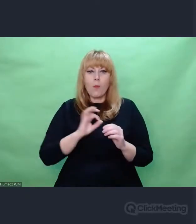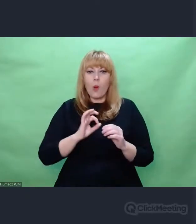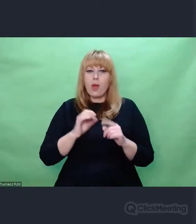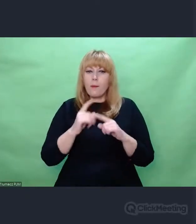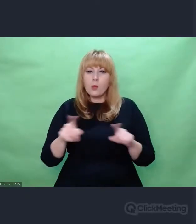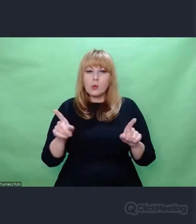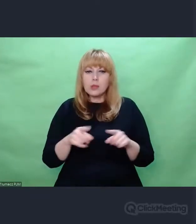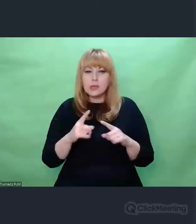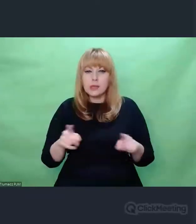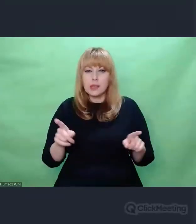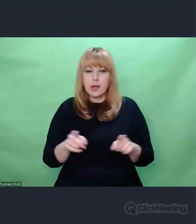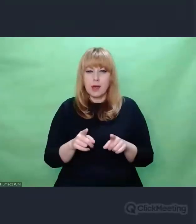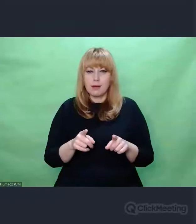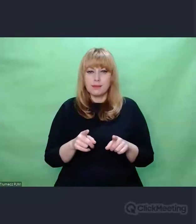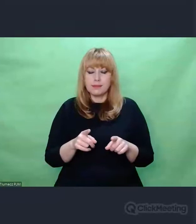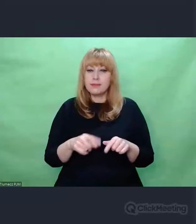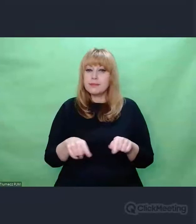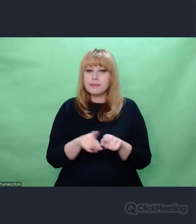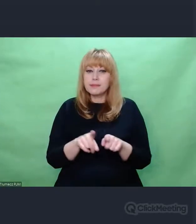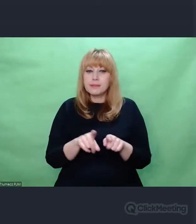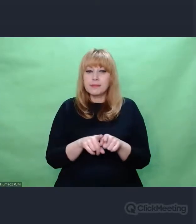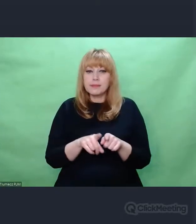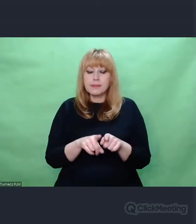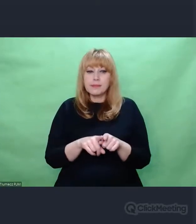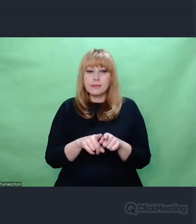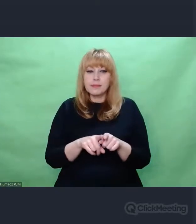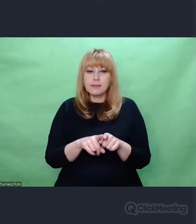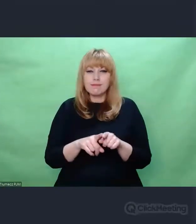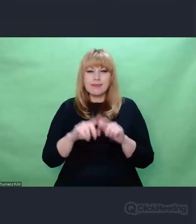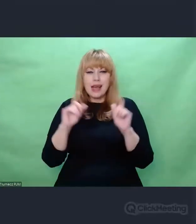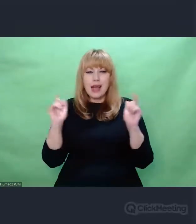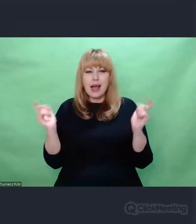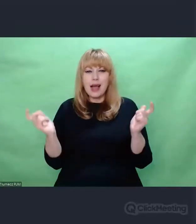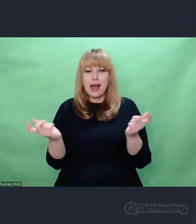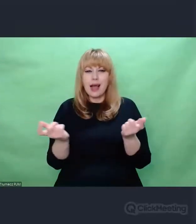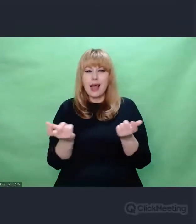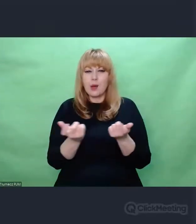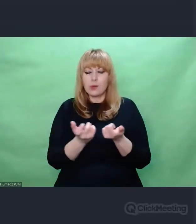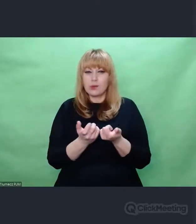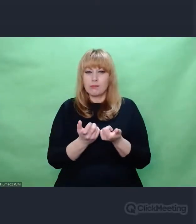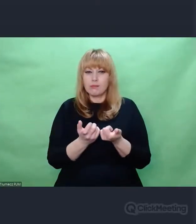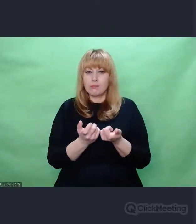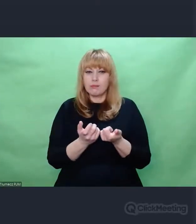ale na ogół zdarzeń, które my nazywamy sztuką.